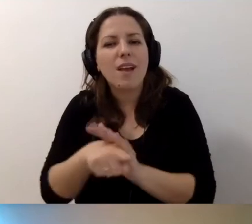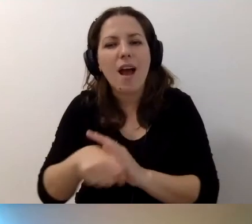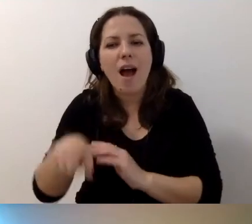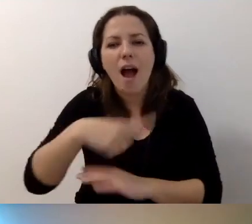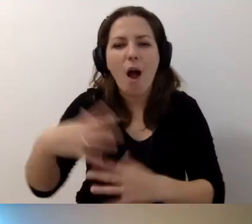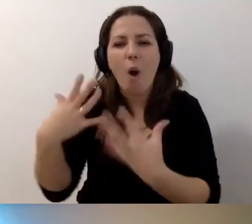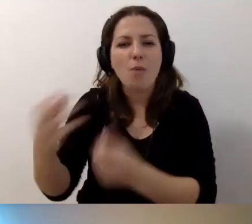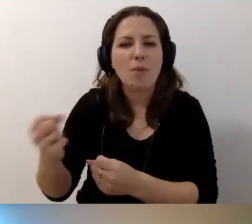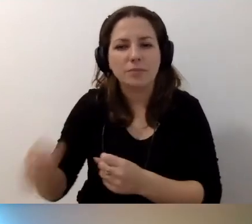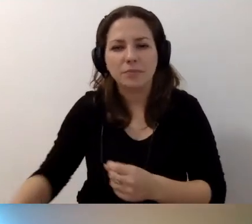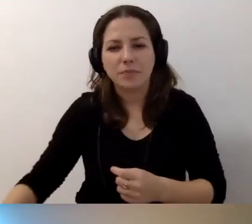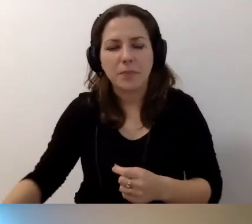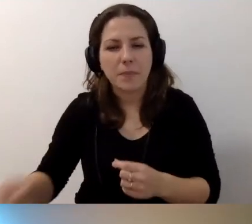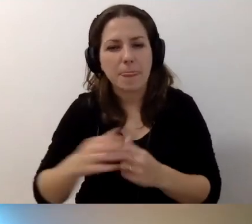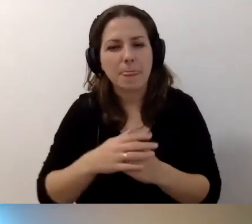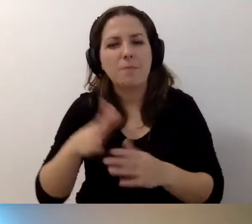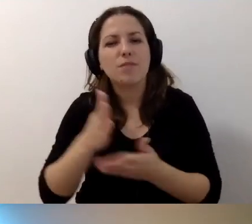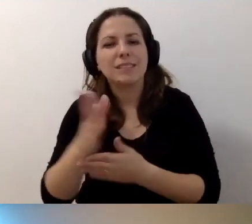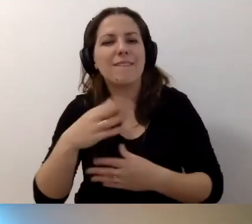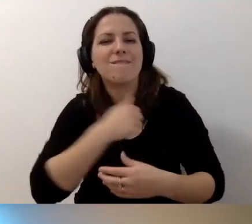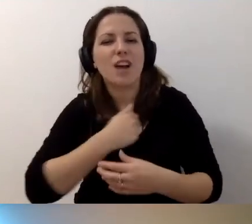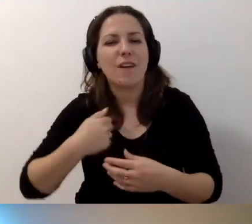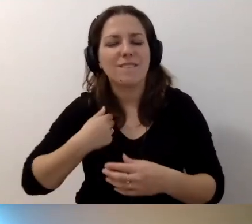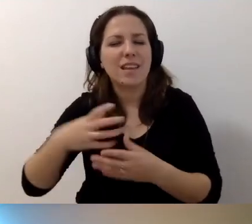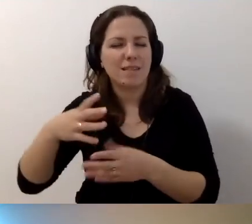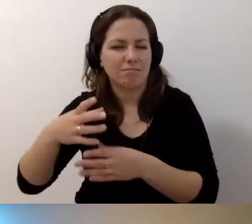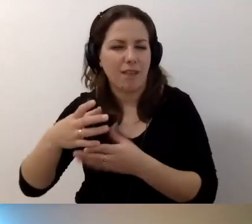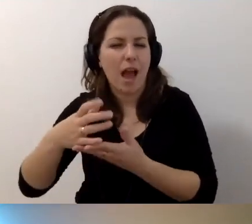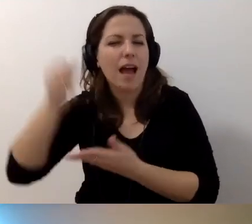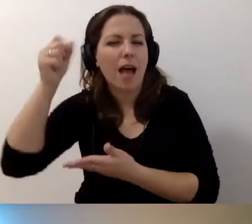wskazanych przez warszawski ratusz. Będzie kurs koordynatora,